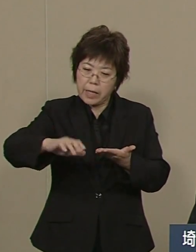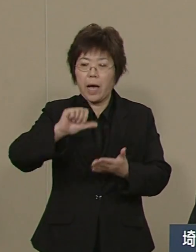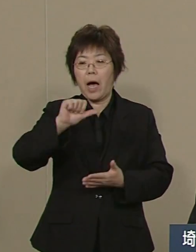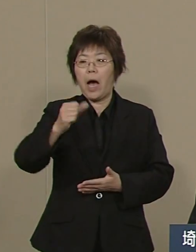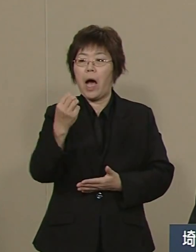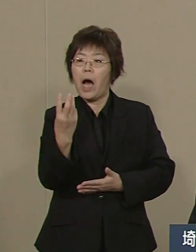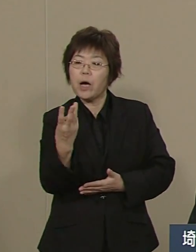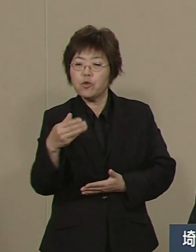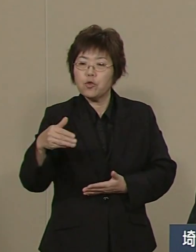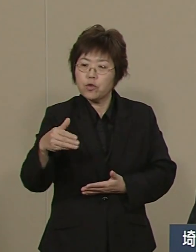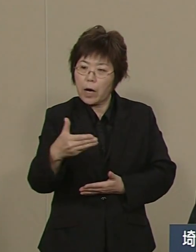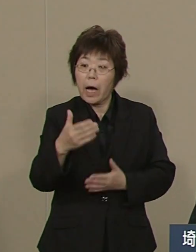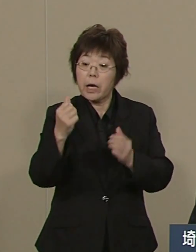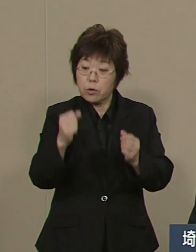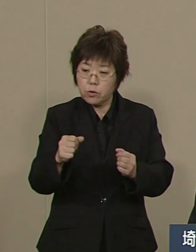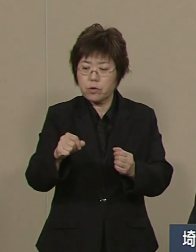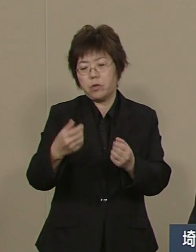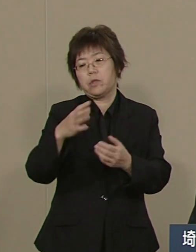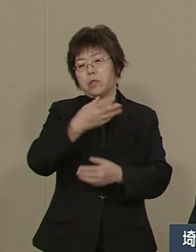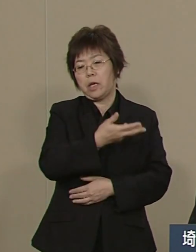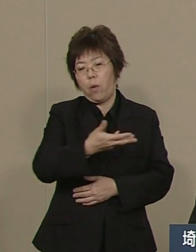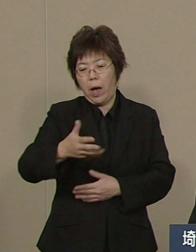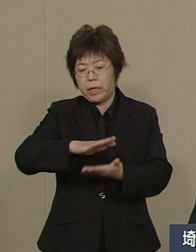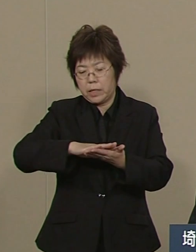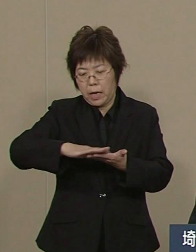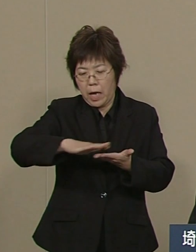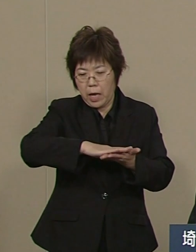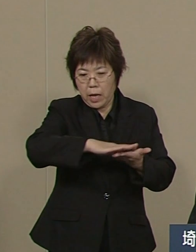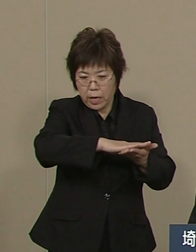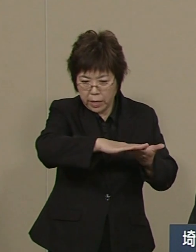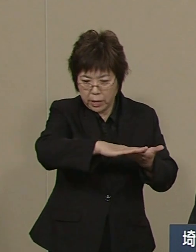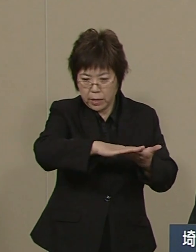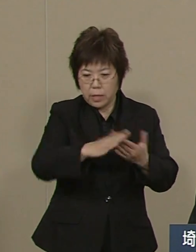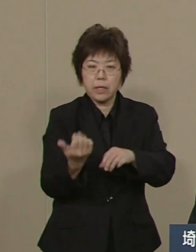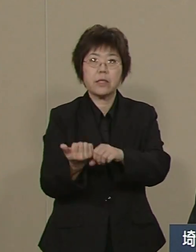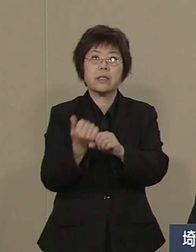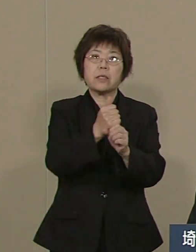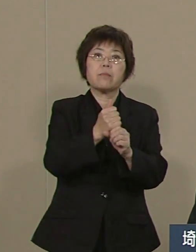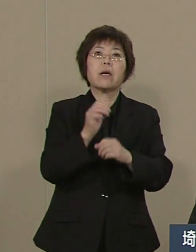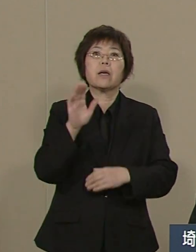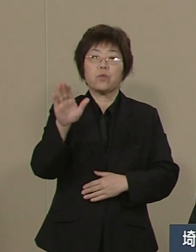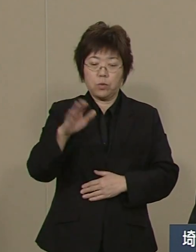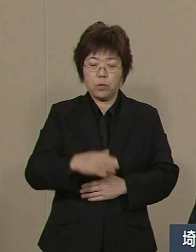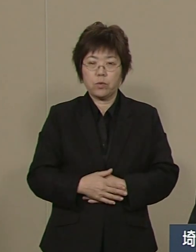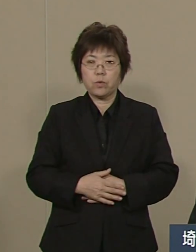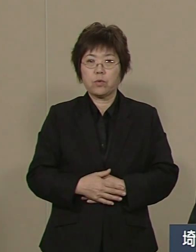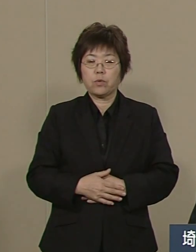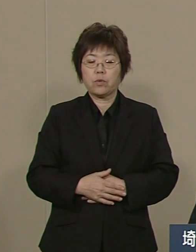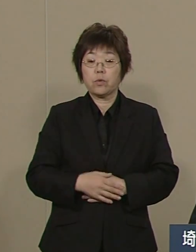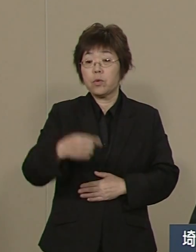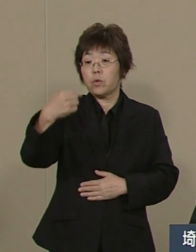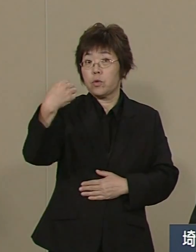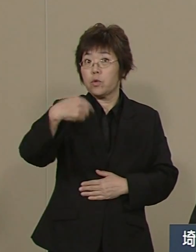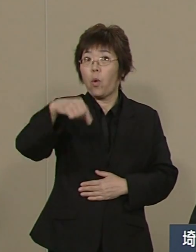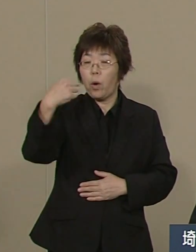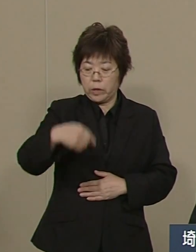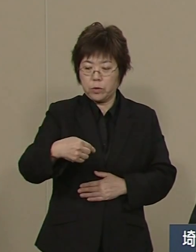現在は84％にまで来ております 教育改革についても進めてきました